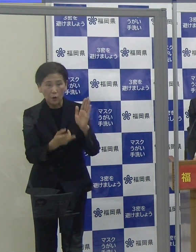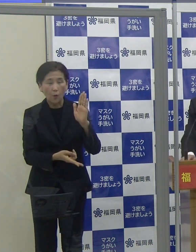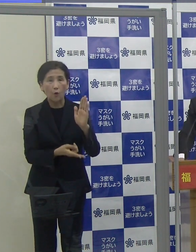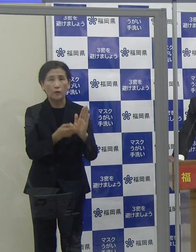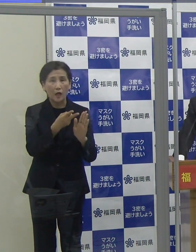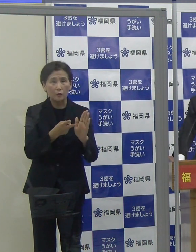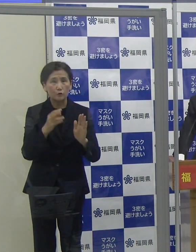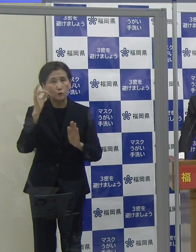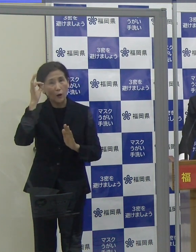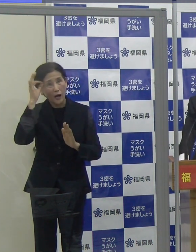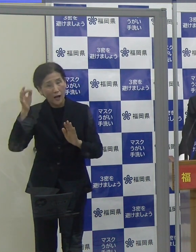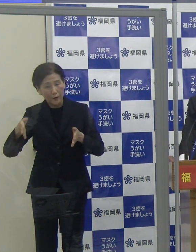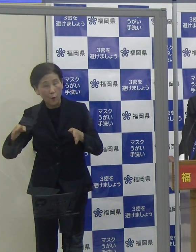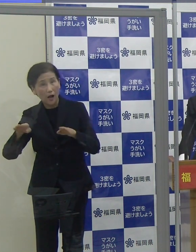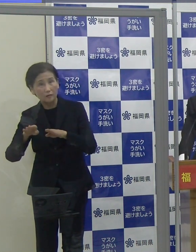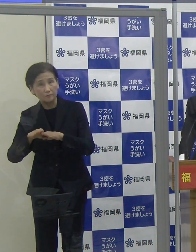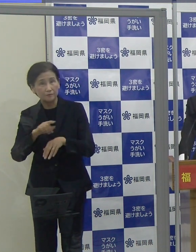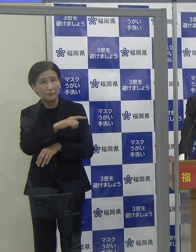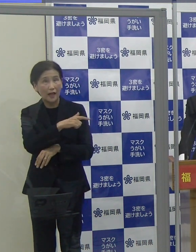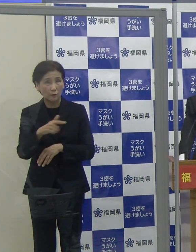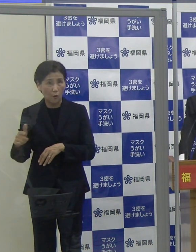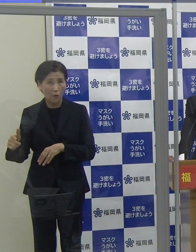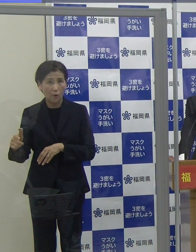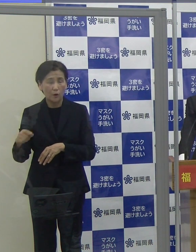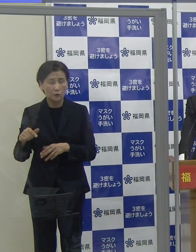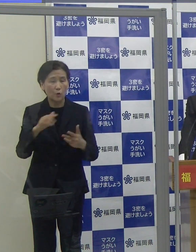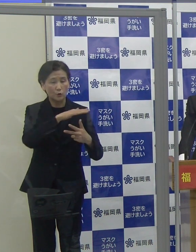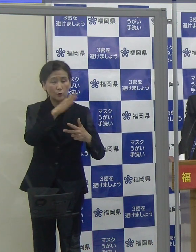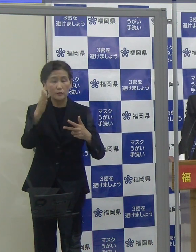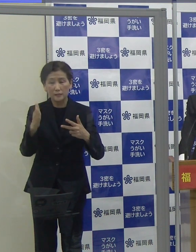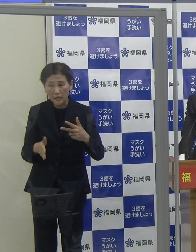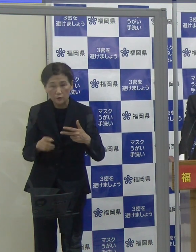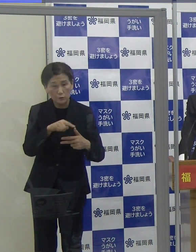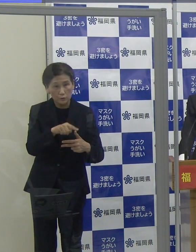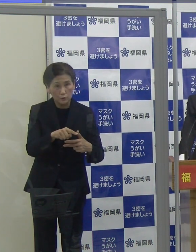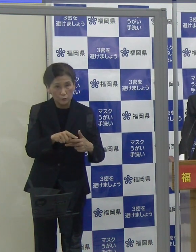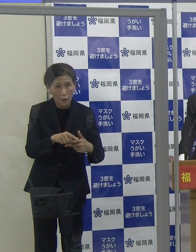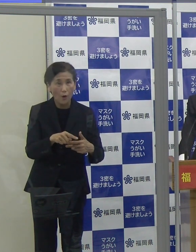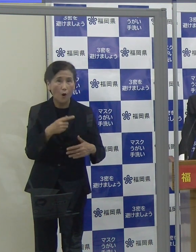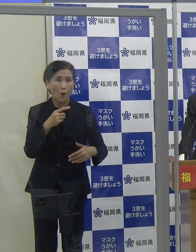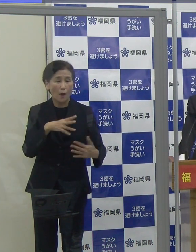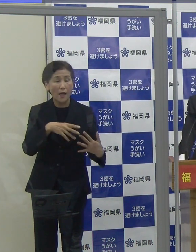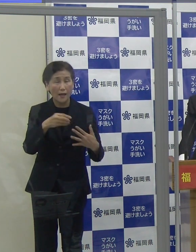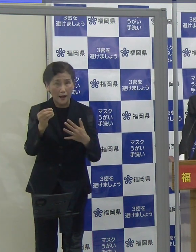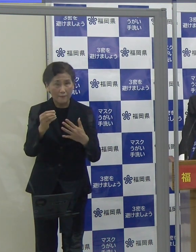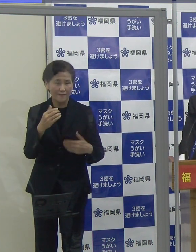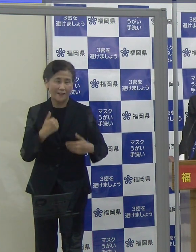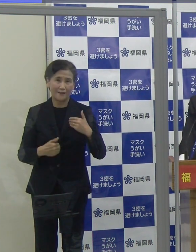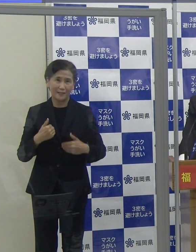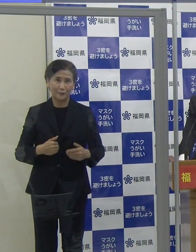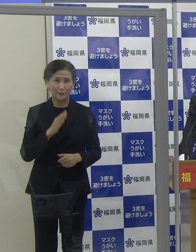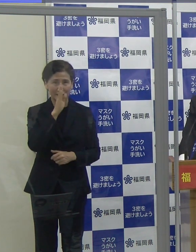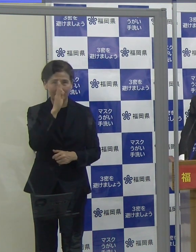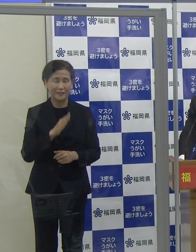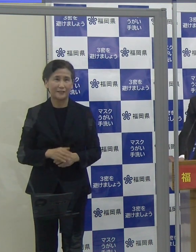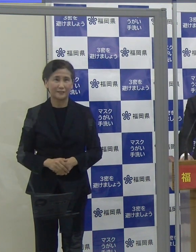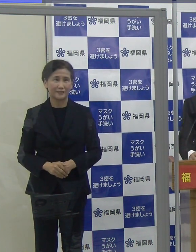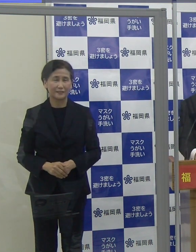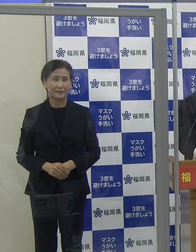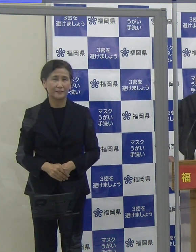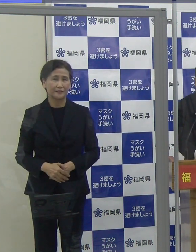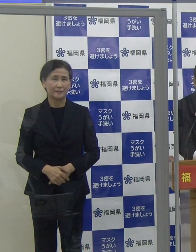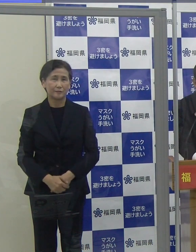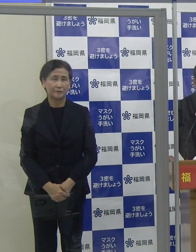感染防止対策を行っている宿泊施設を選んでお楽しみいただければと思います。